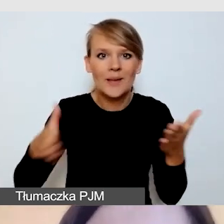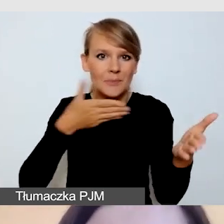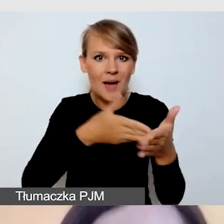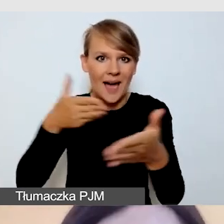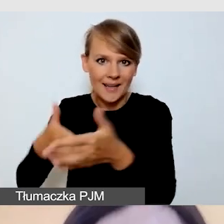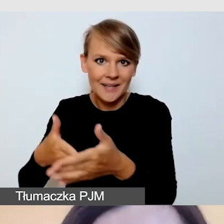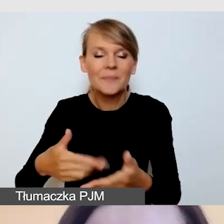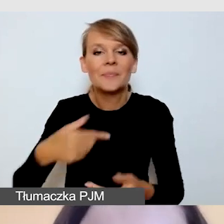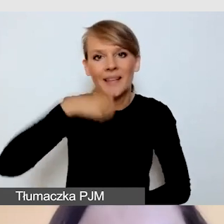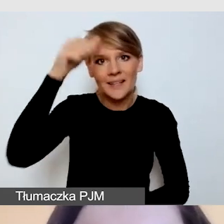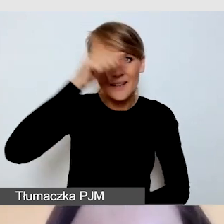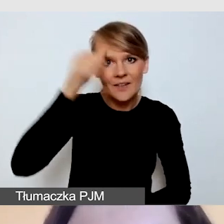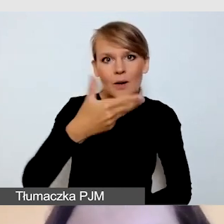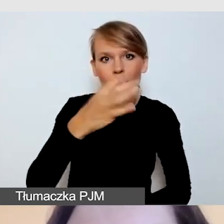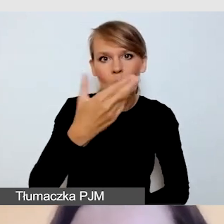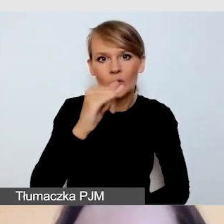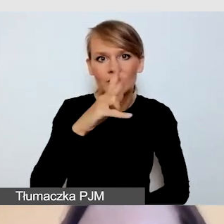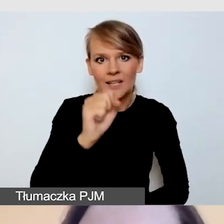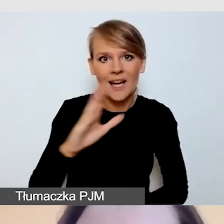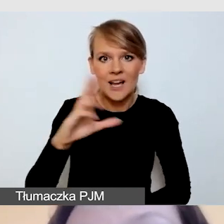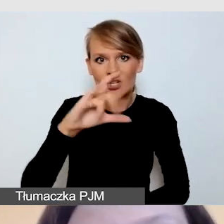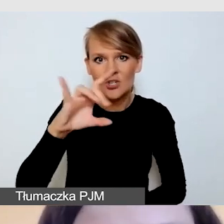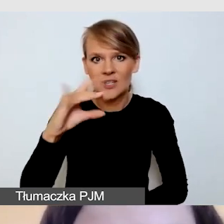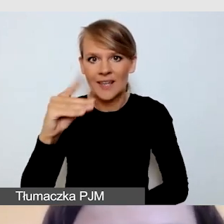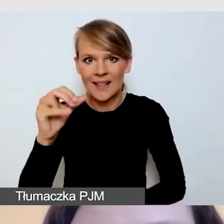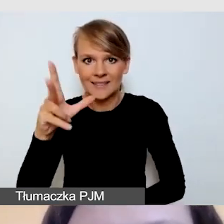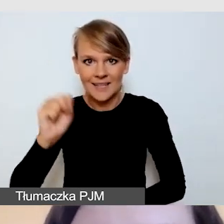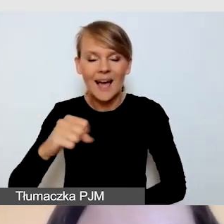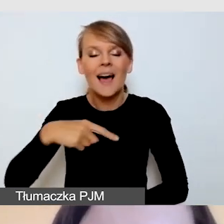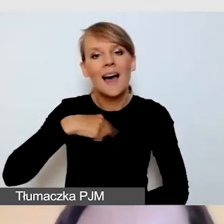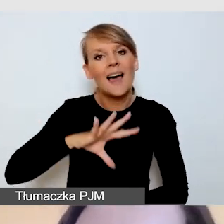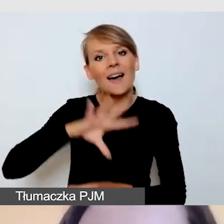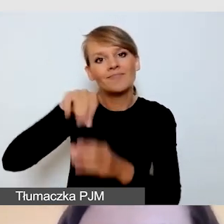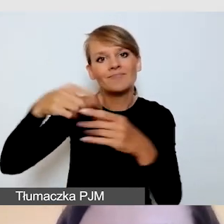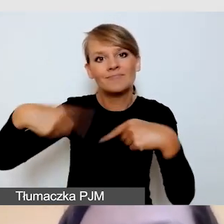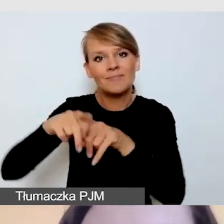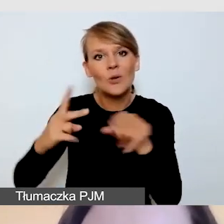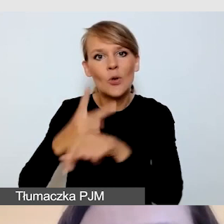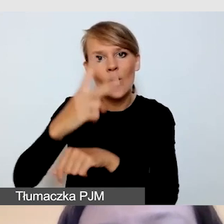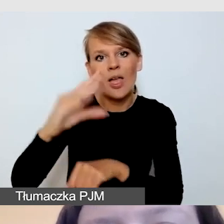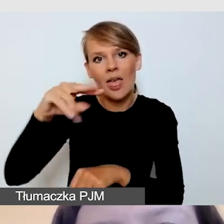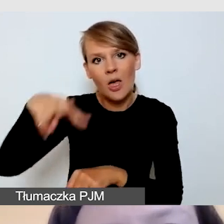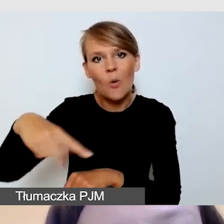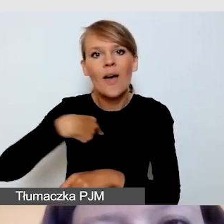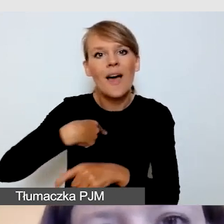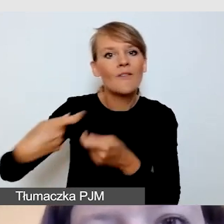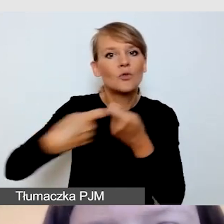Nazywam się Monika Szczygielska, jestem z zespołu Dostępni.eu. Obok Ani Żórawskiej i Angeliki Szkołudy